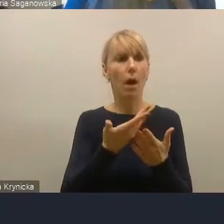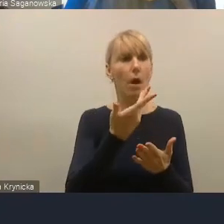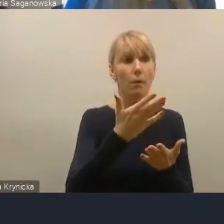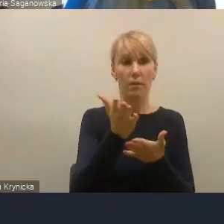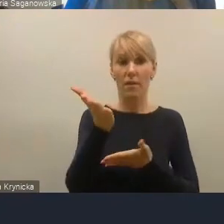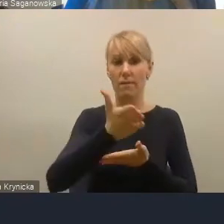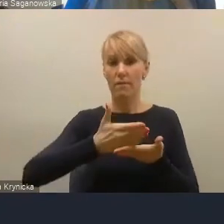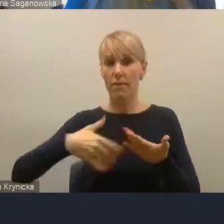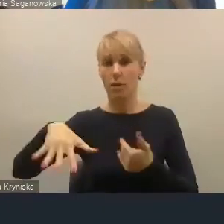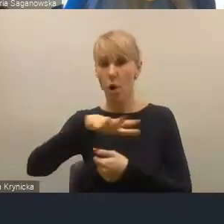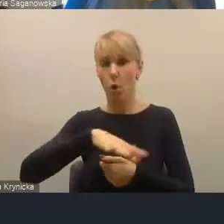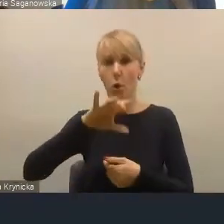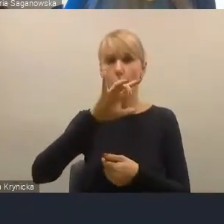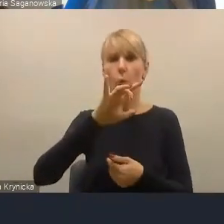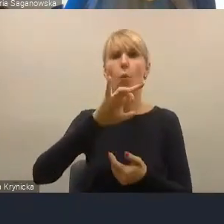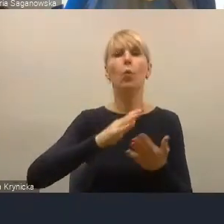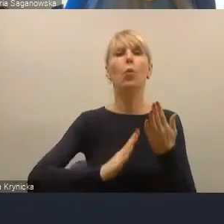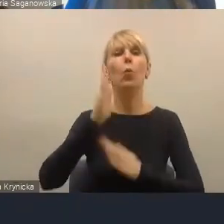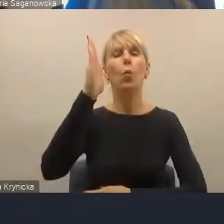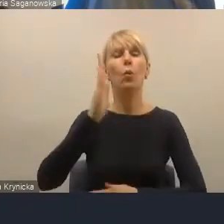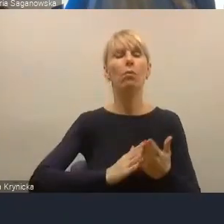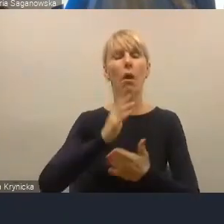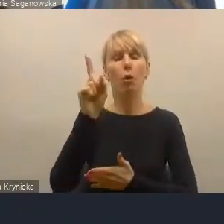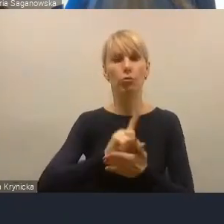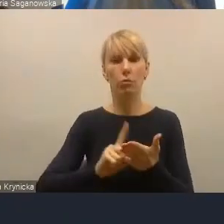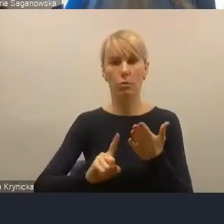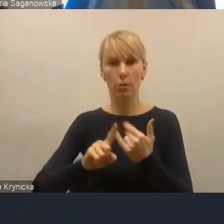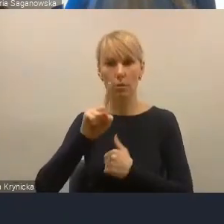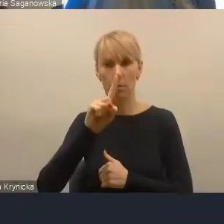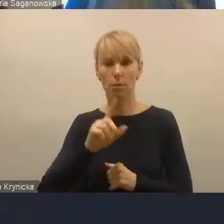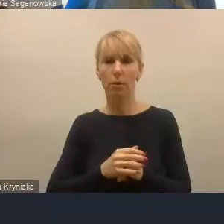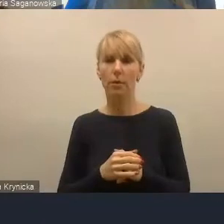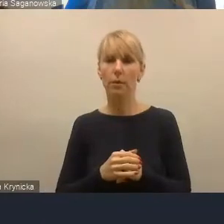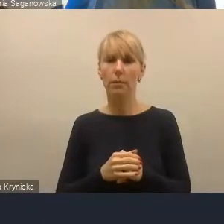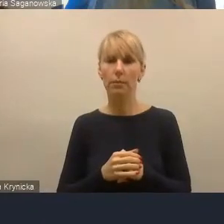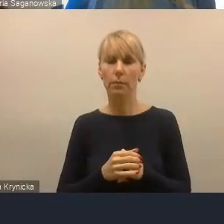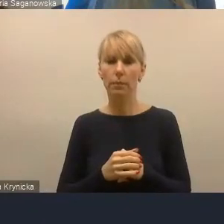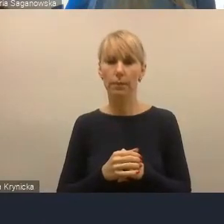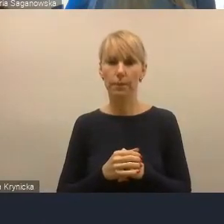które ewidentnie jest w tym obszarze, tak obiegowo na to patrząc,